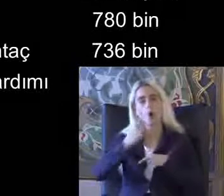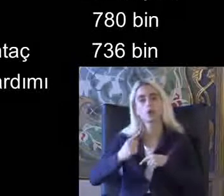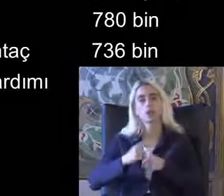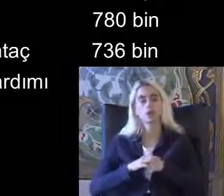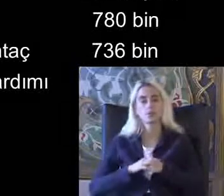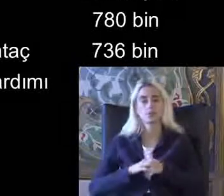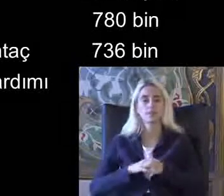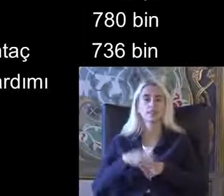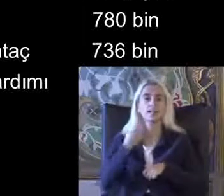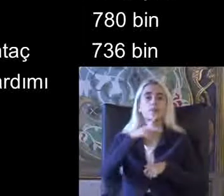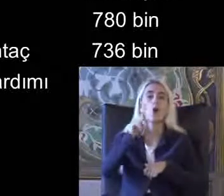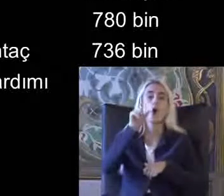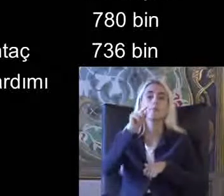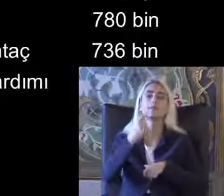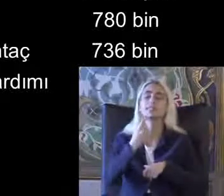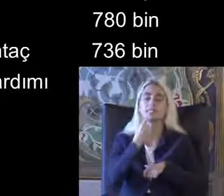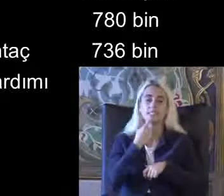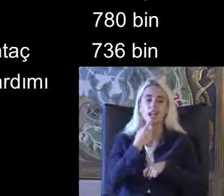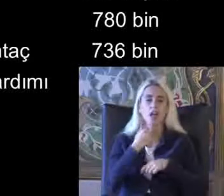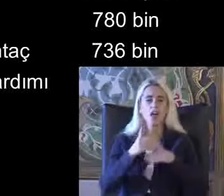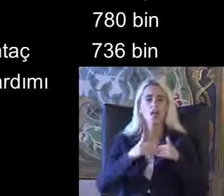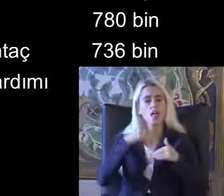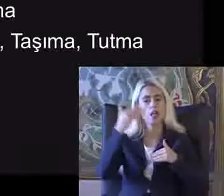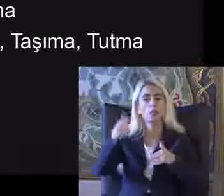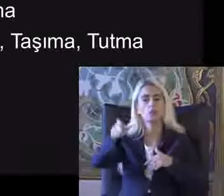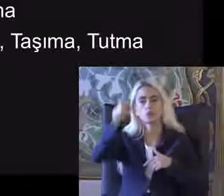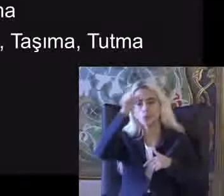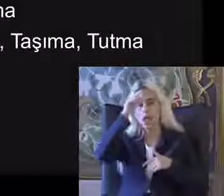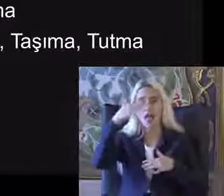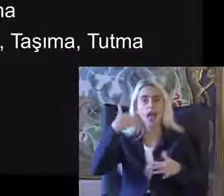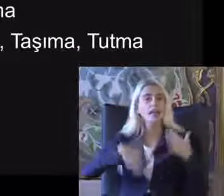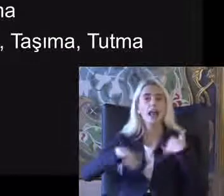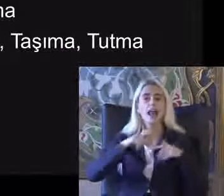2011 yılından beri Türkiye'de de engellilik sorgulaması